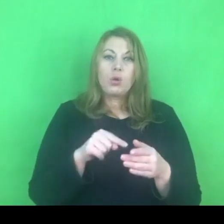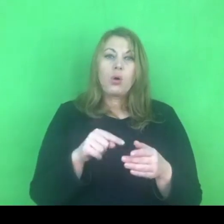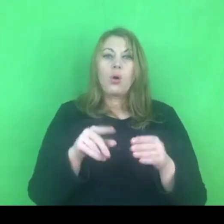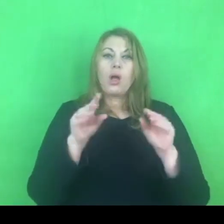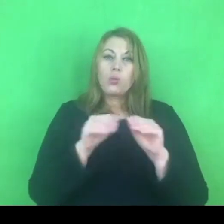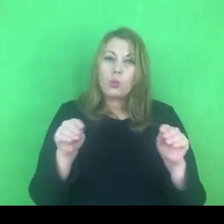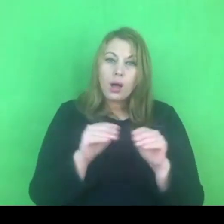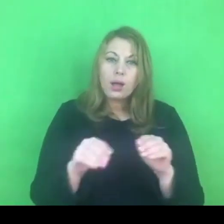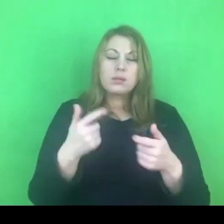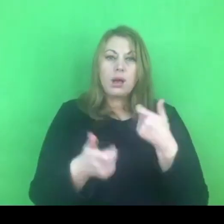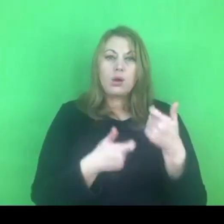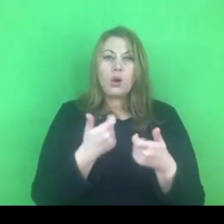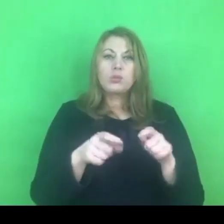ale również programów terapeutycznych.